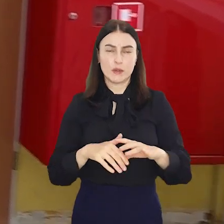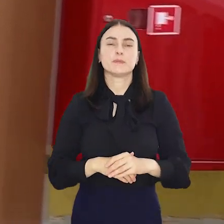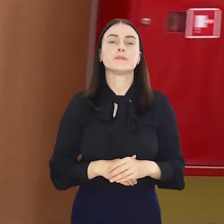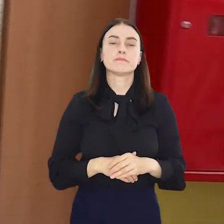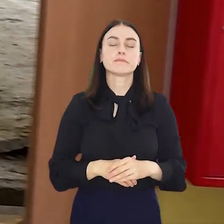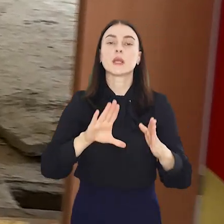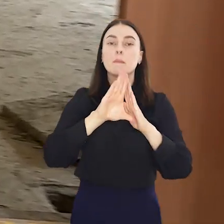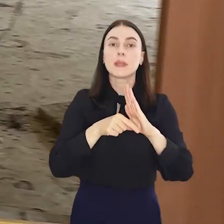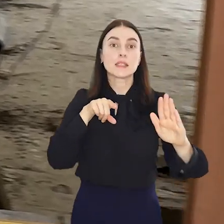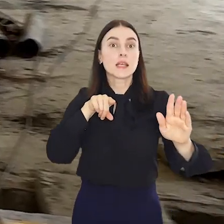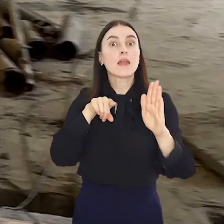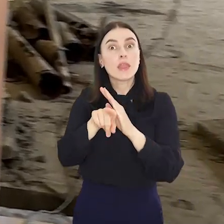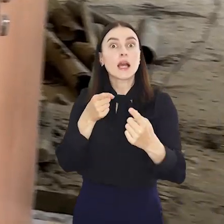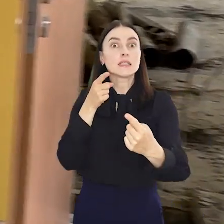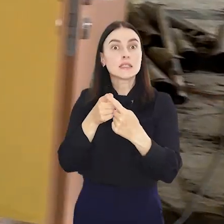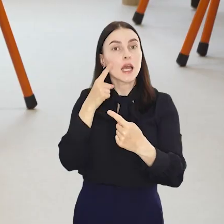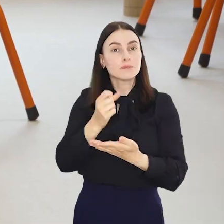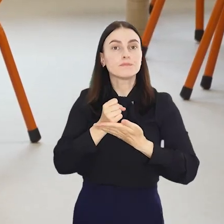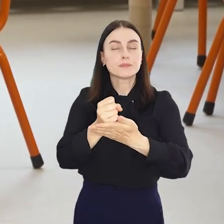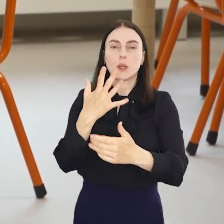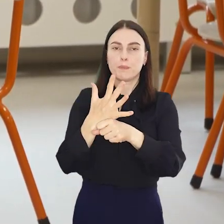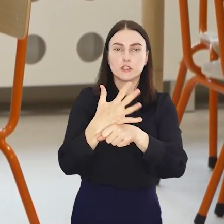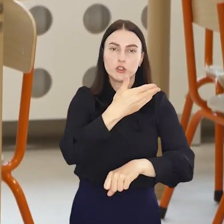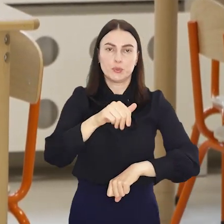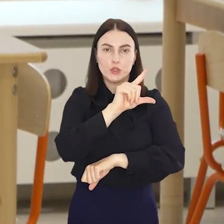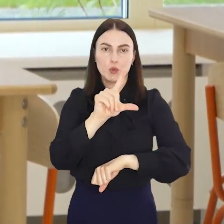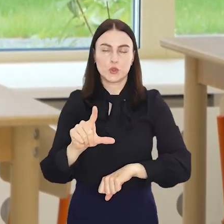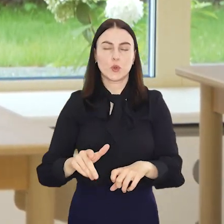Miasto przeznaczy na ten cel około 50 milionów złotych.